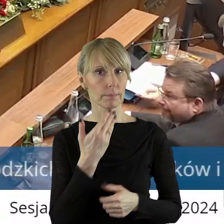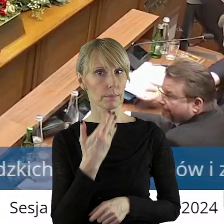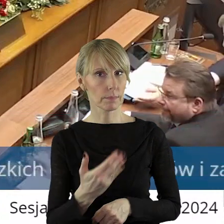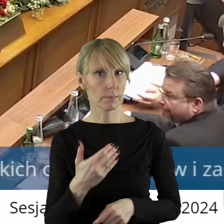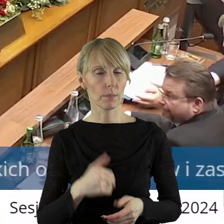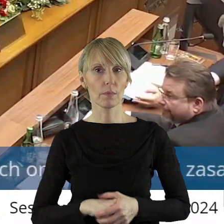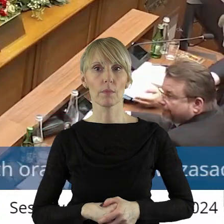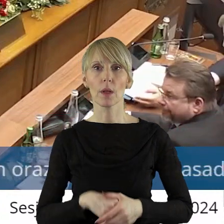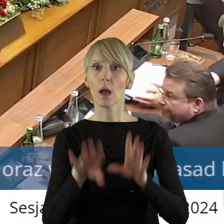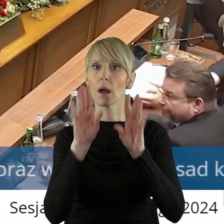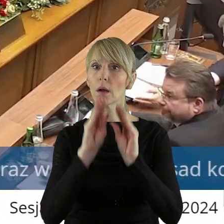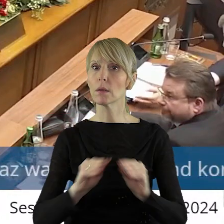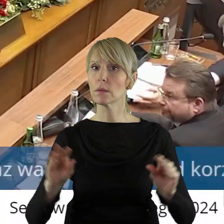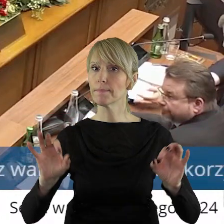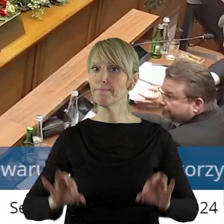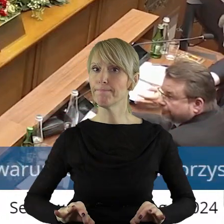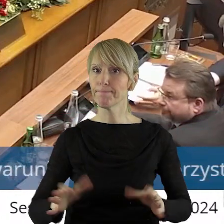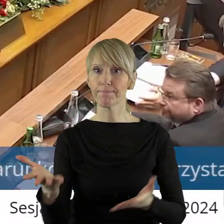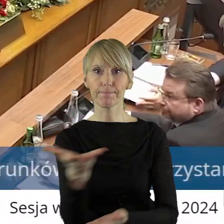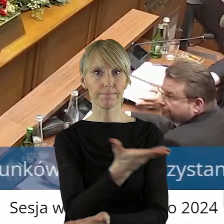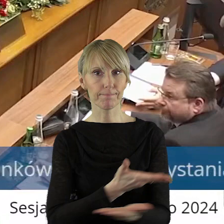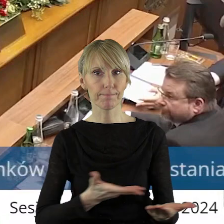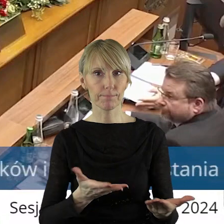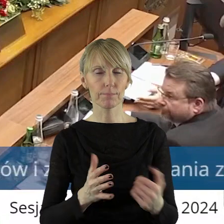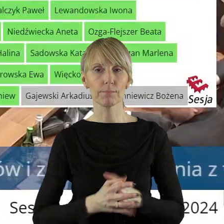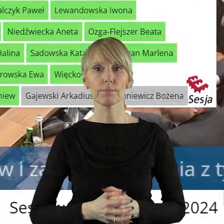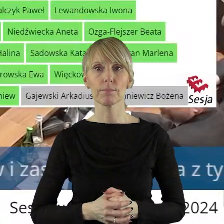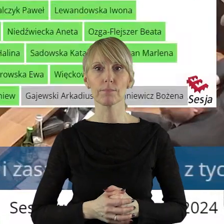Dziękuję bardzo. Szanowni Państwo Radni!